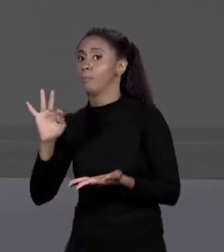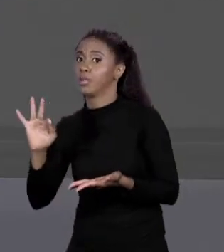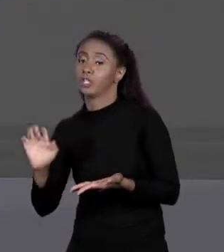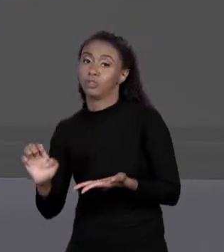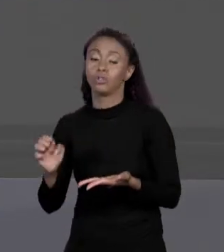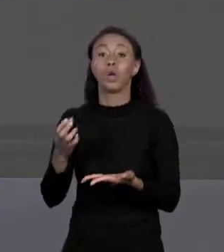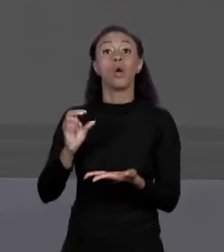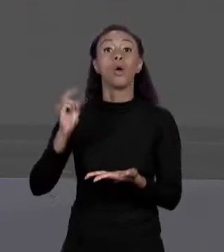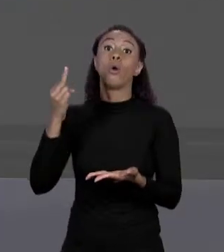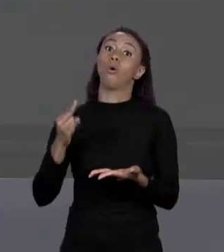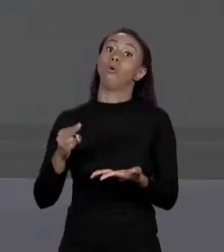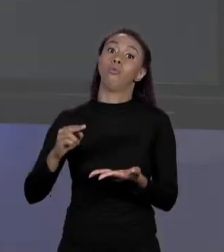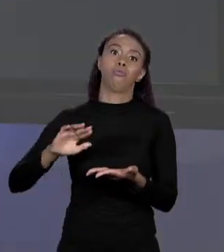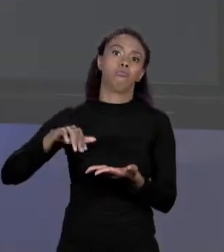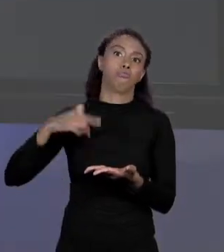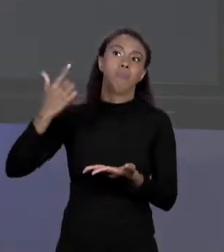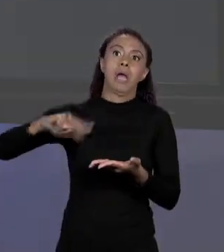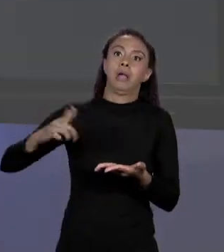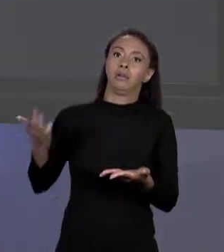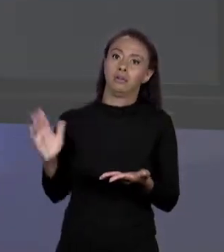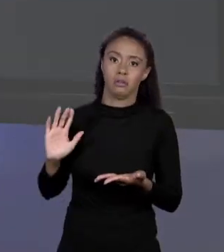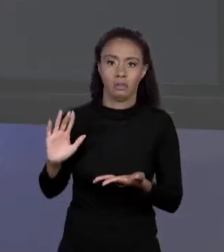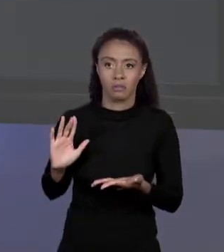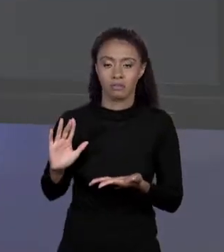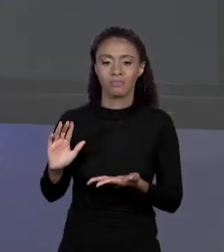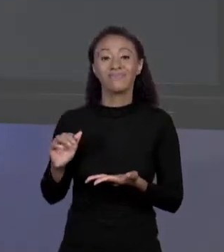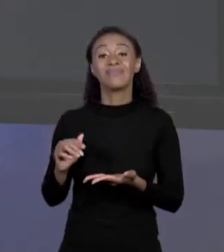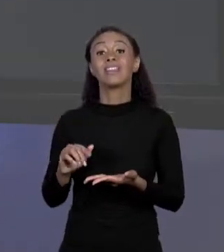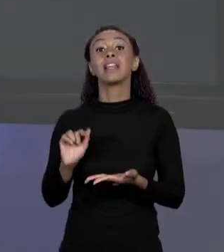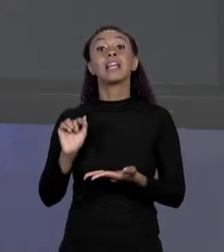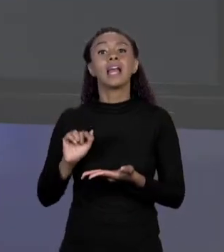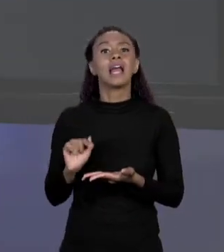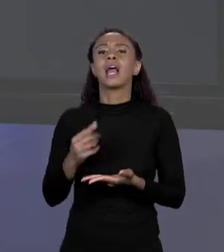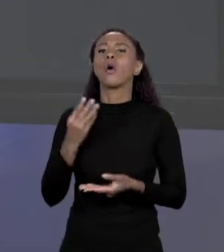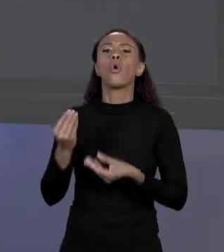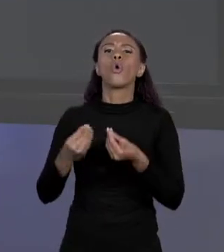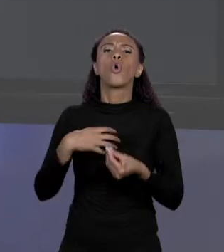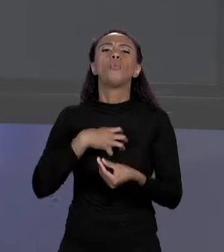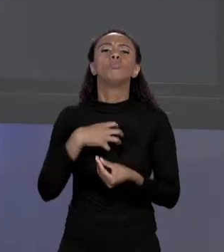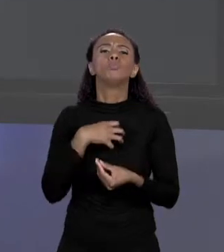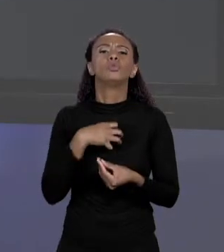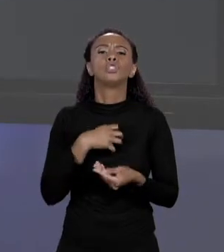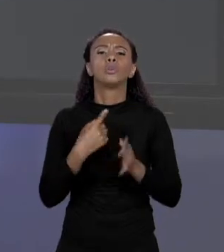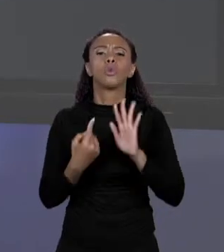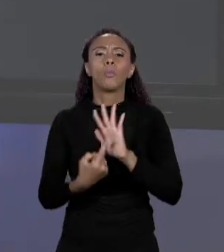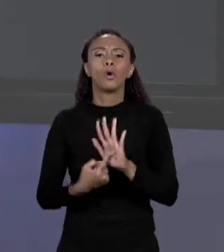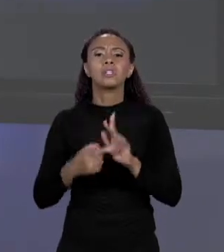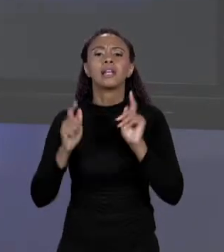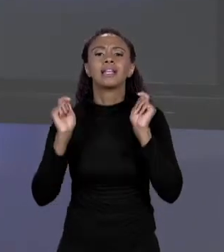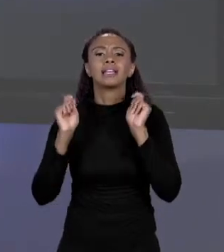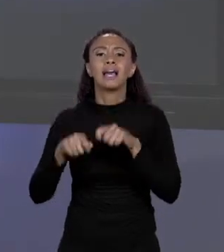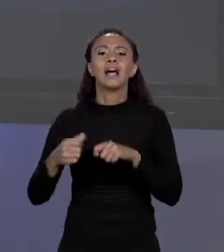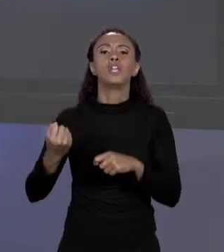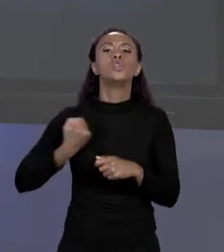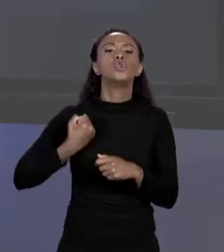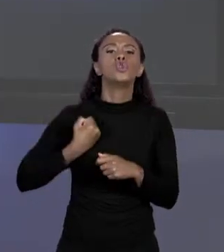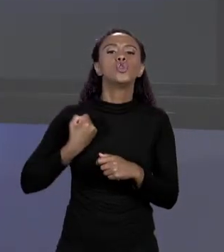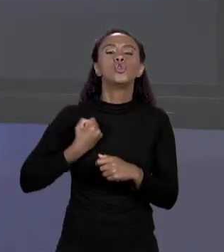NORMALMENTE A GENTE MOSTRA ESSE ENDEREÇO EM HEXA DECIMAL, MAS OUTRAS CODIFICAÇÕES SÃO POSSÍVEIS. VAMOS BRINCAR UM